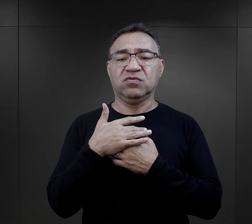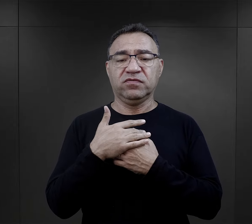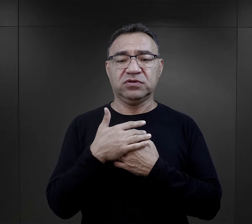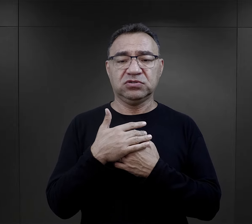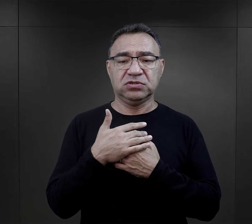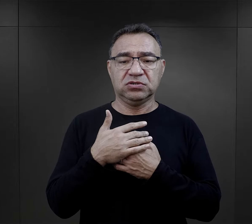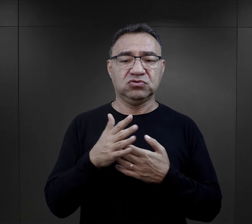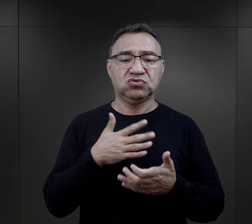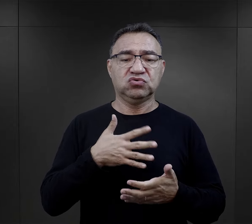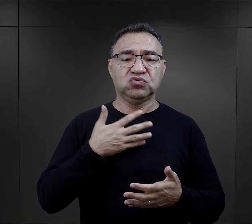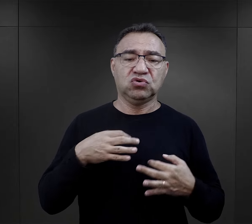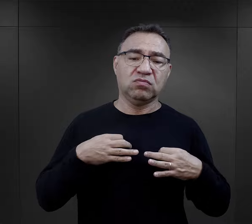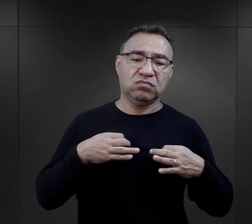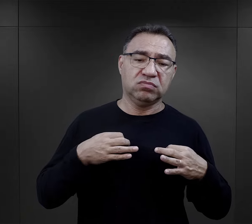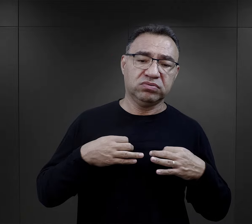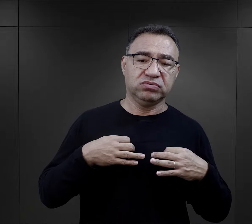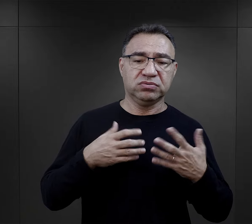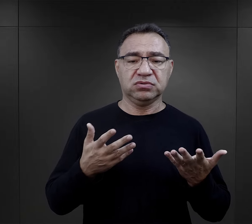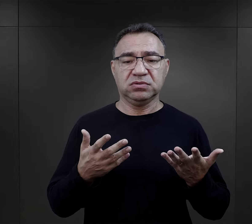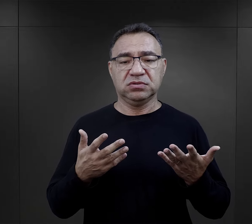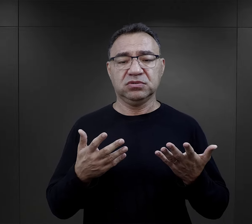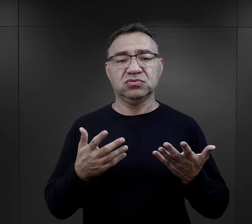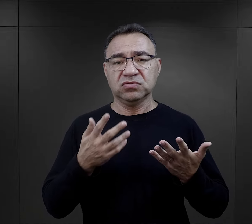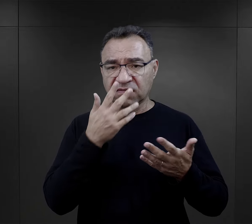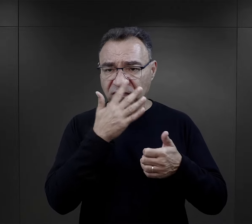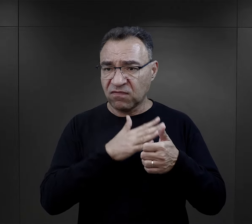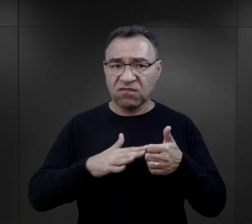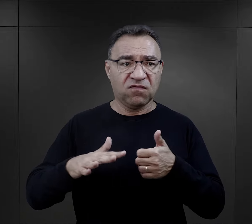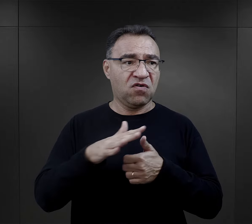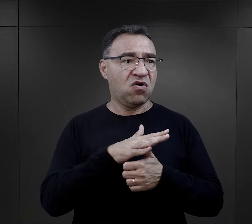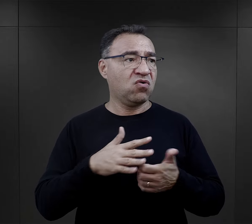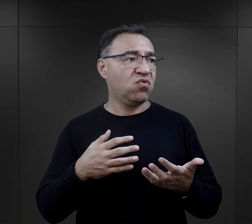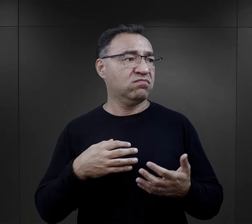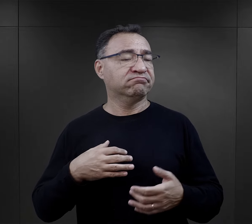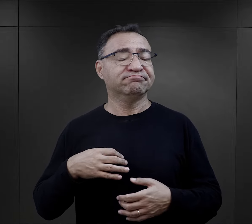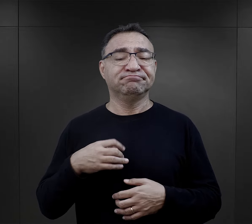Czy w końcu dochodzili do momentu zobojętnienia na rzeczywistość, na to, co się wokół nich dzieje?